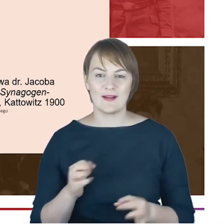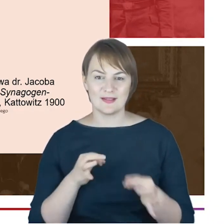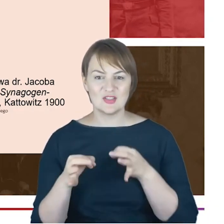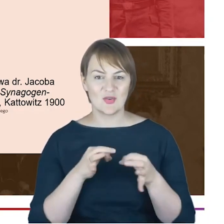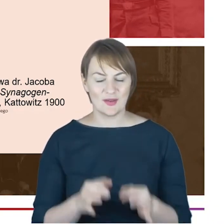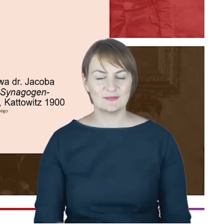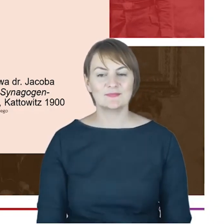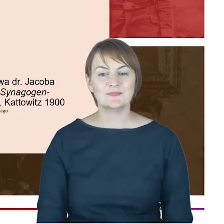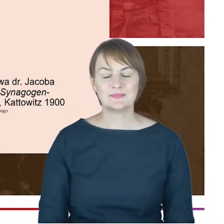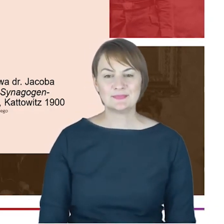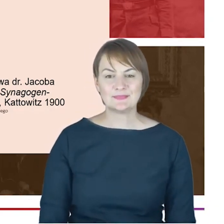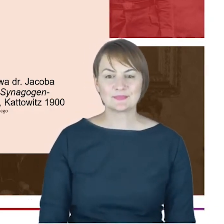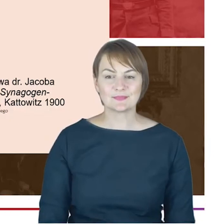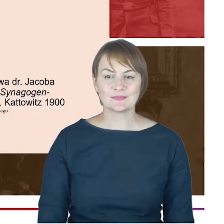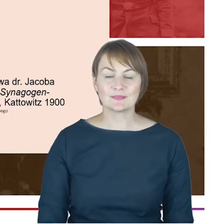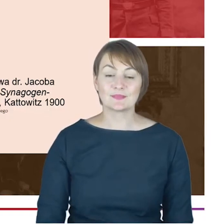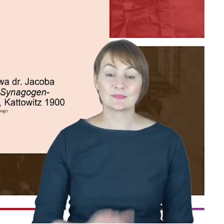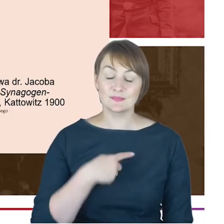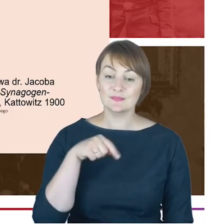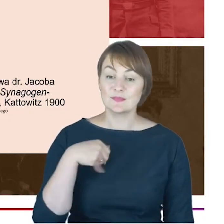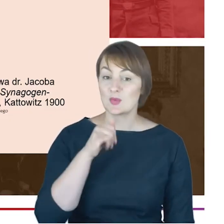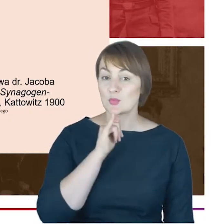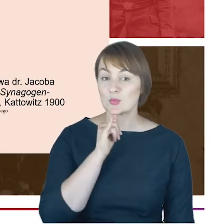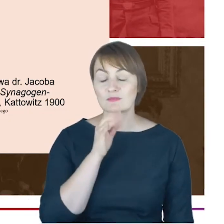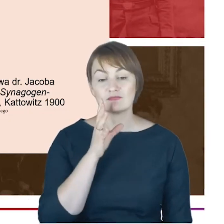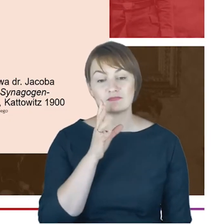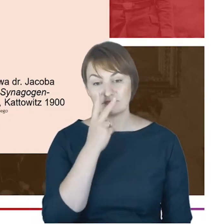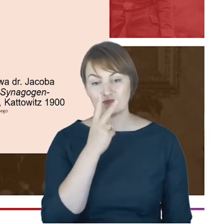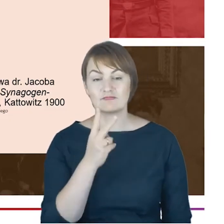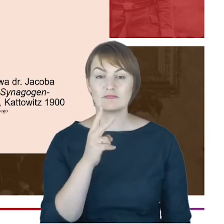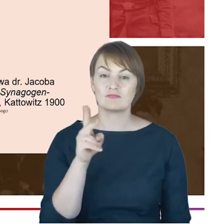wkład Rabina Cohna, społeczności żydowskiej w historię miasta,